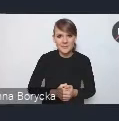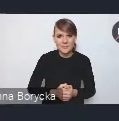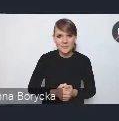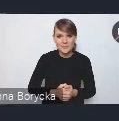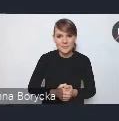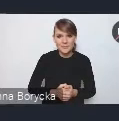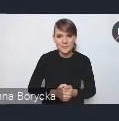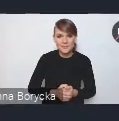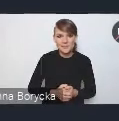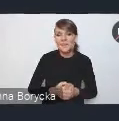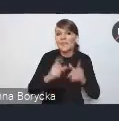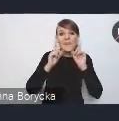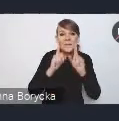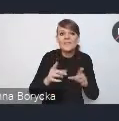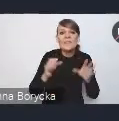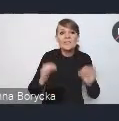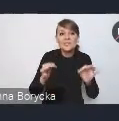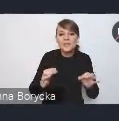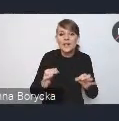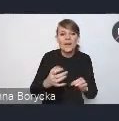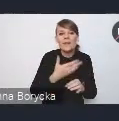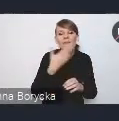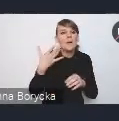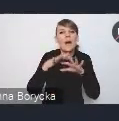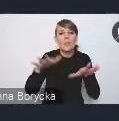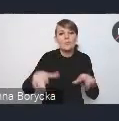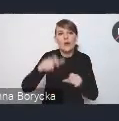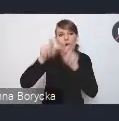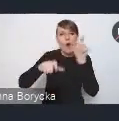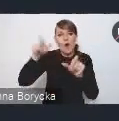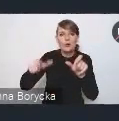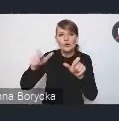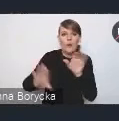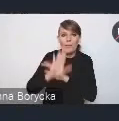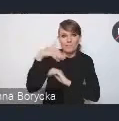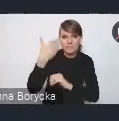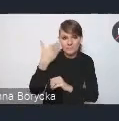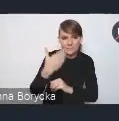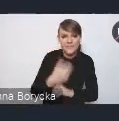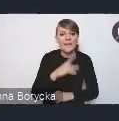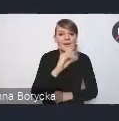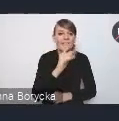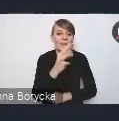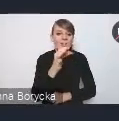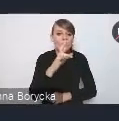że tak naprawdę dzisiaj nie ma wielu prelegentów, tak naprawdę pani Wiktoria Saganowska zaprezentuje nam